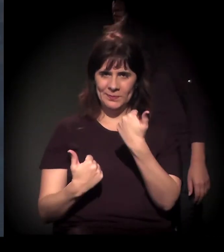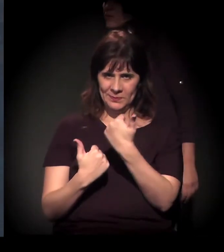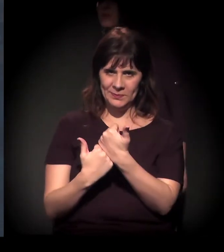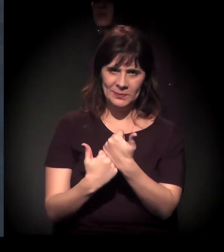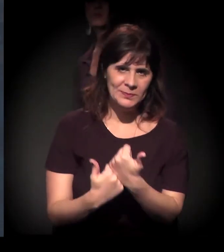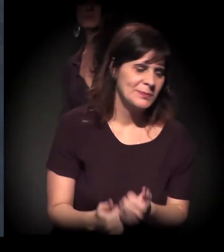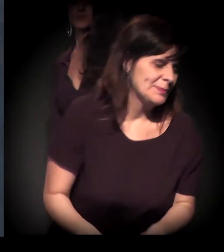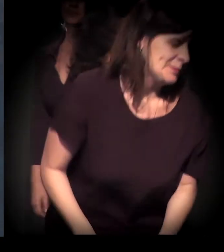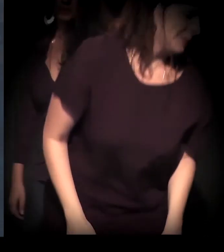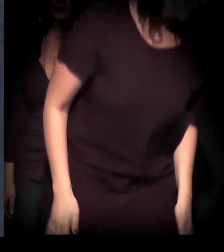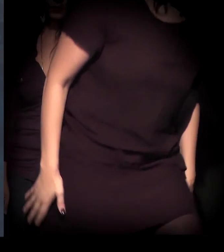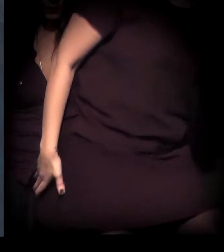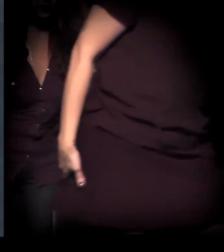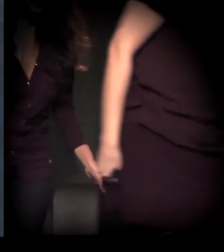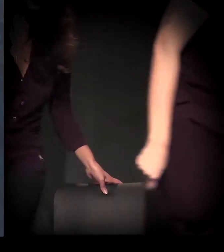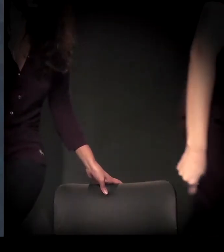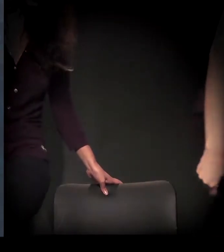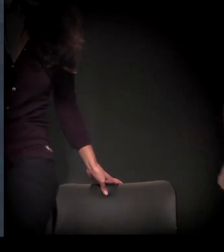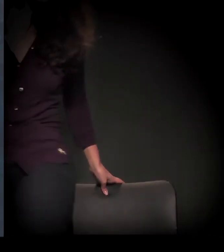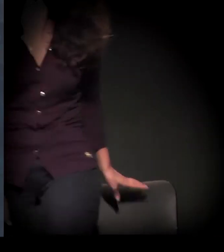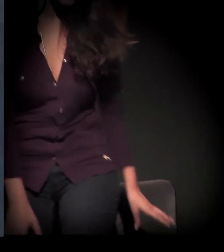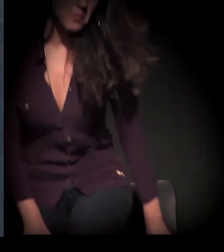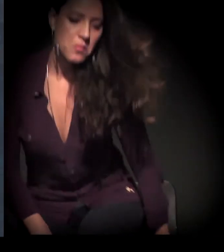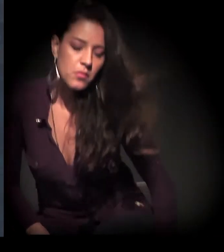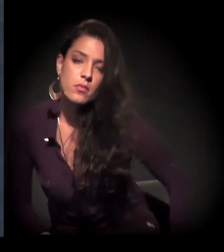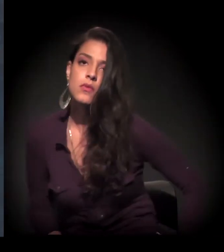Mas, quando eu morava nas ruas, muitas vezes eu dormia ali,